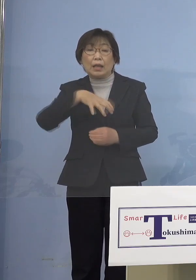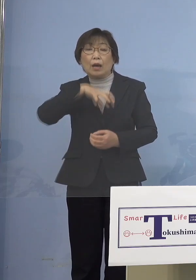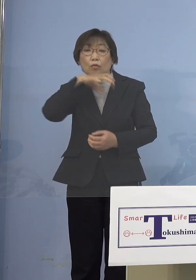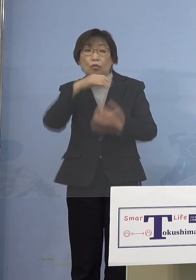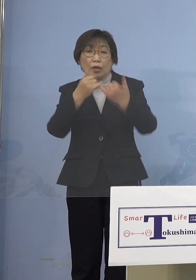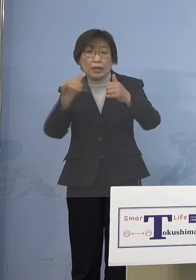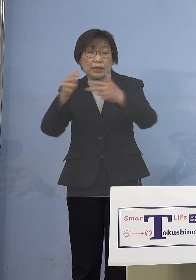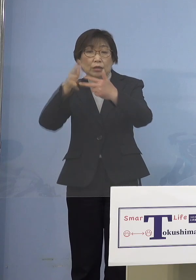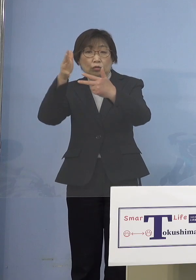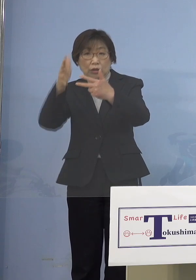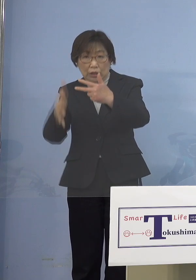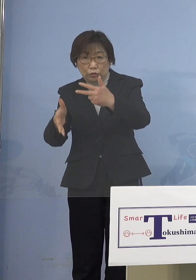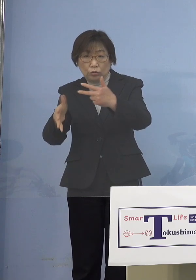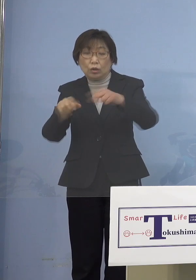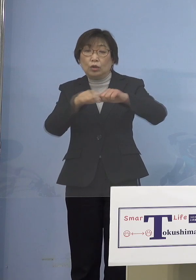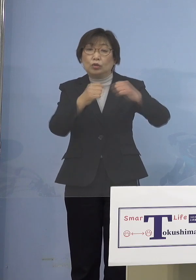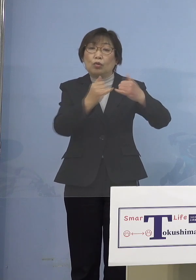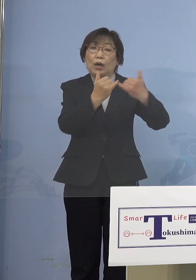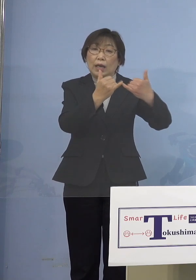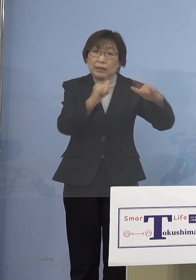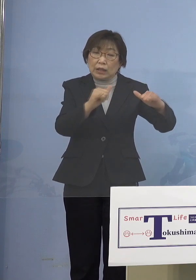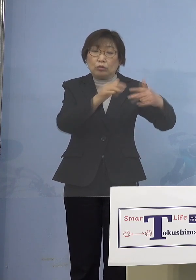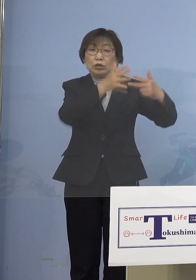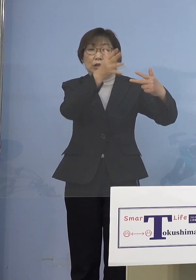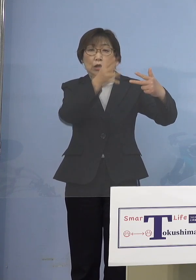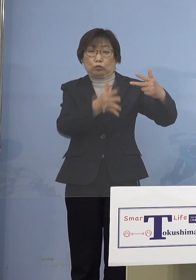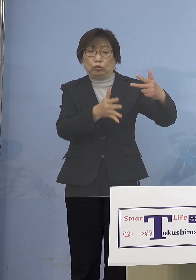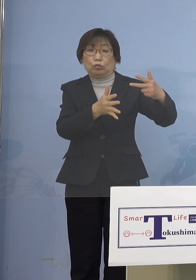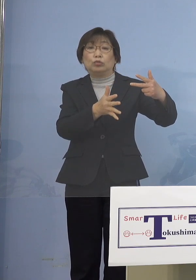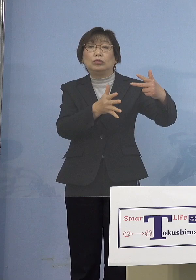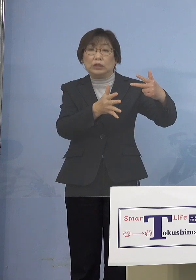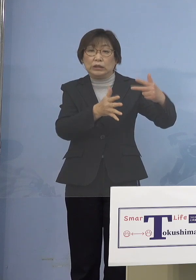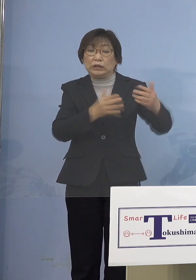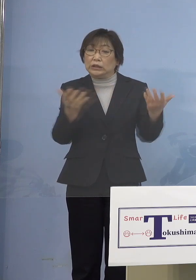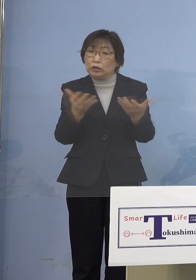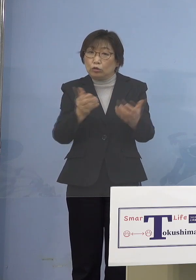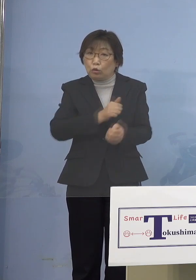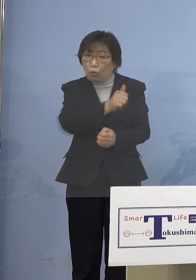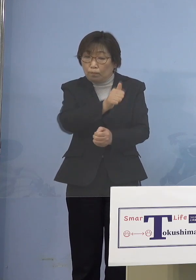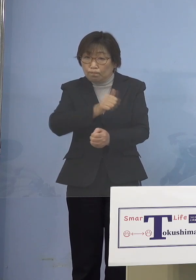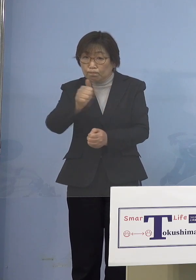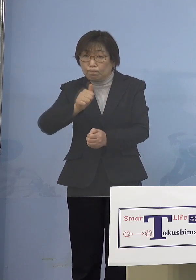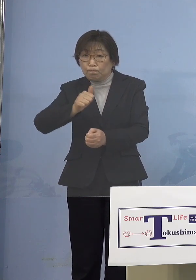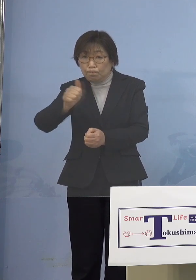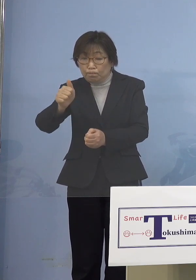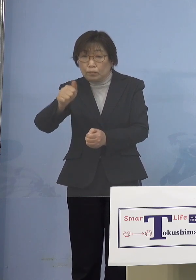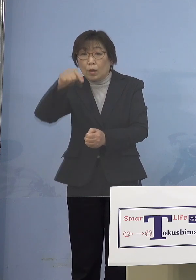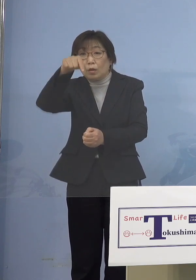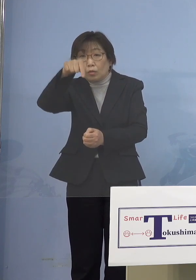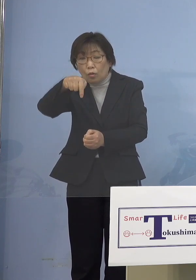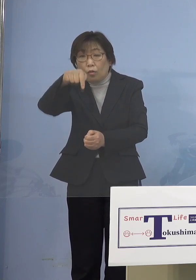あるいは障がい者施設に勤務されていて 持ち込んでしまう